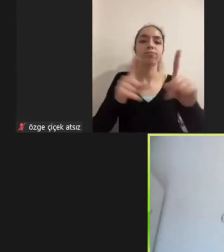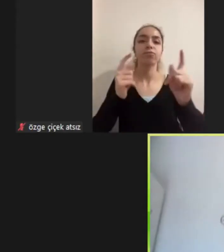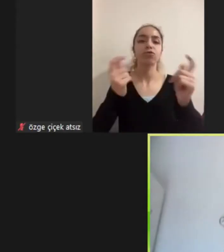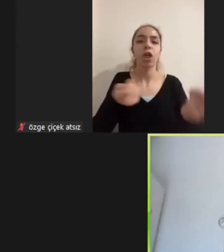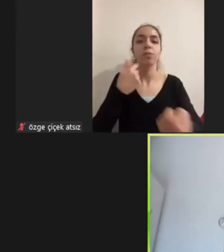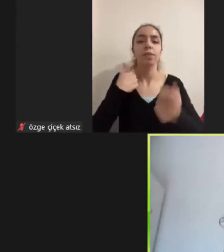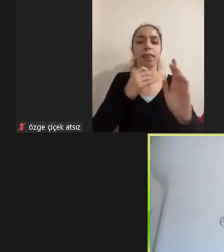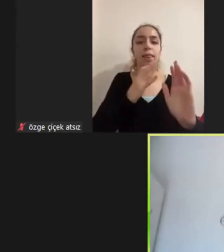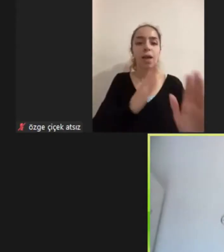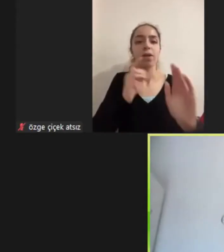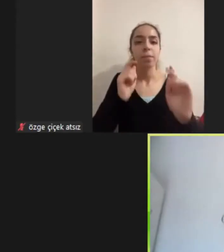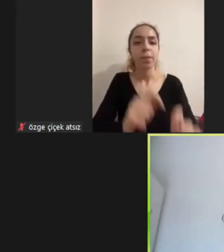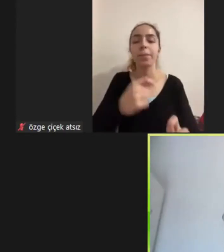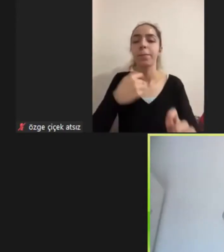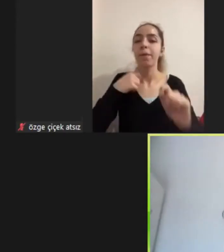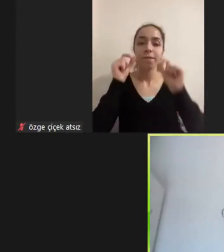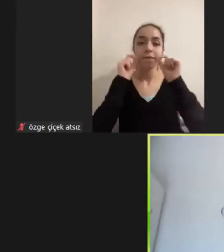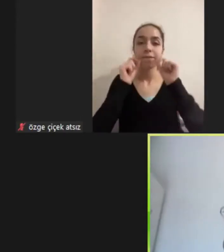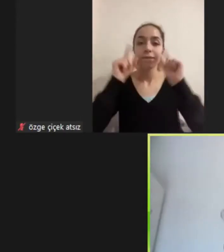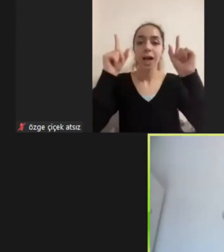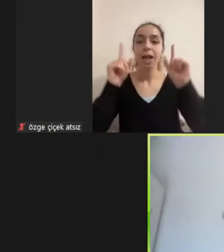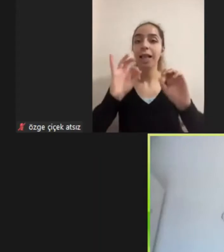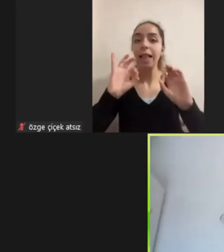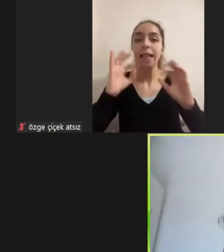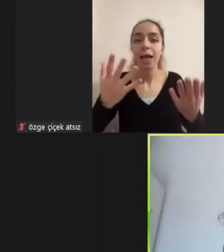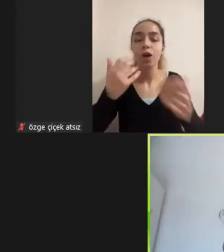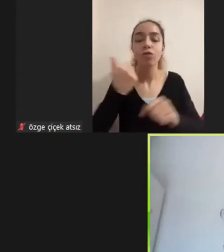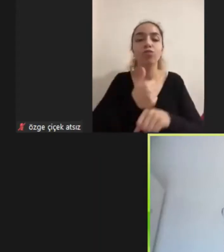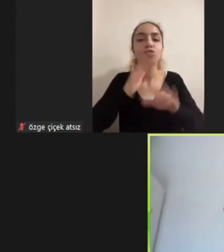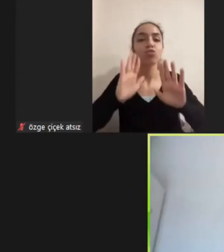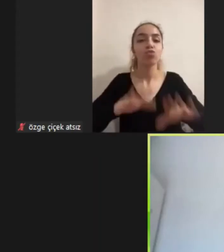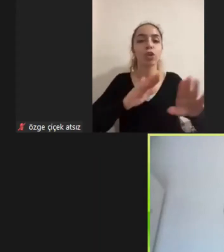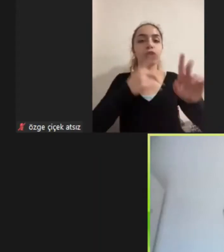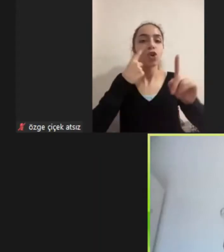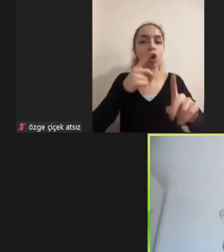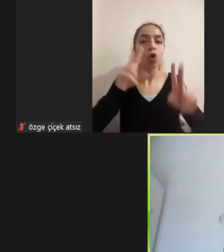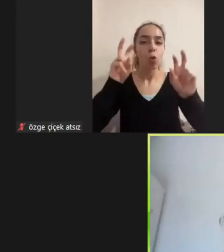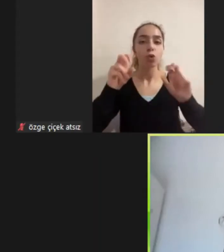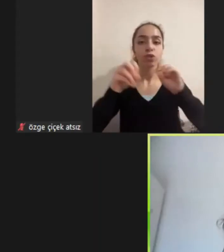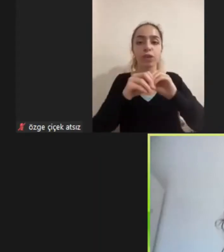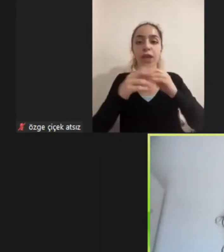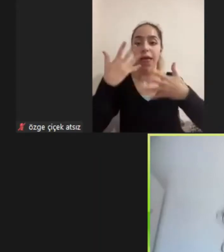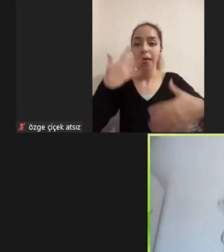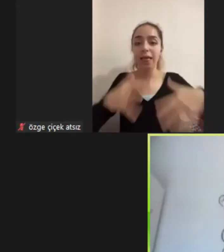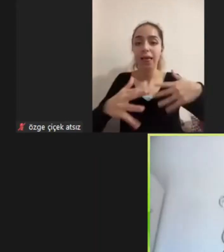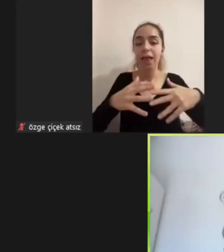Farkettim mülteci alanındaki çalışmalarda engellilik her alanda olduğu gibi yine görünür bir alan değildi